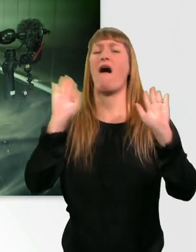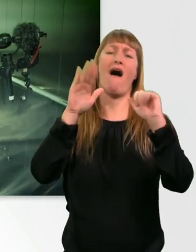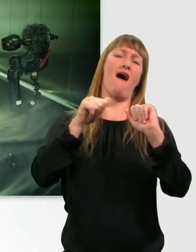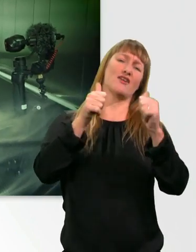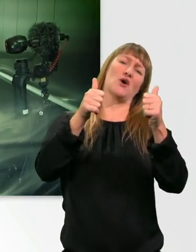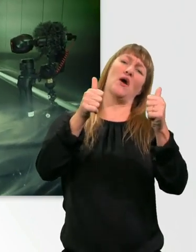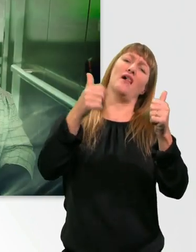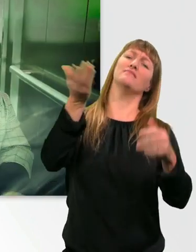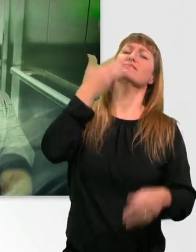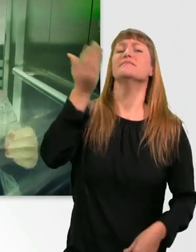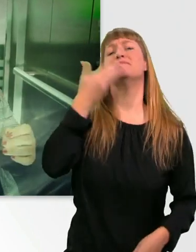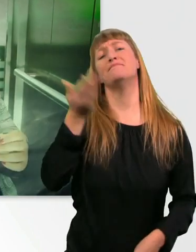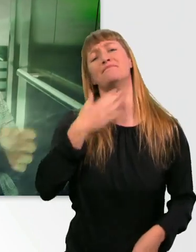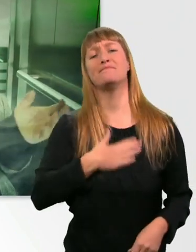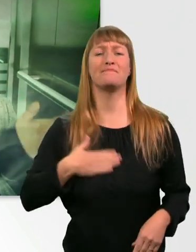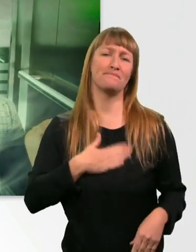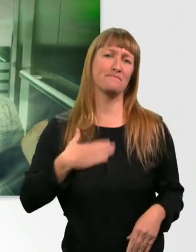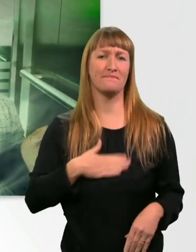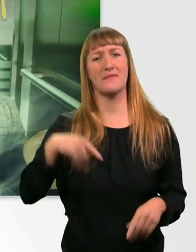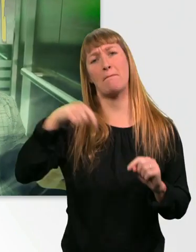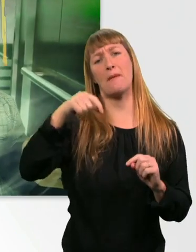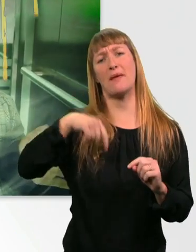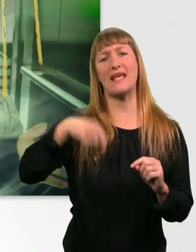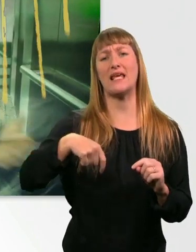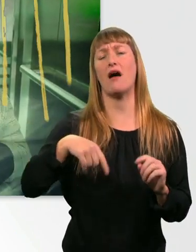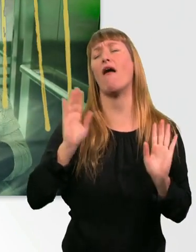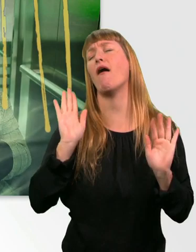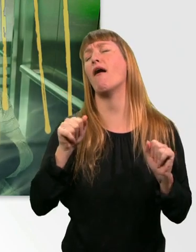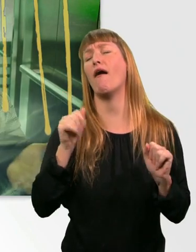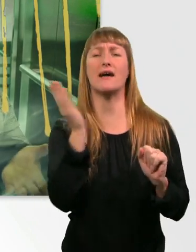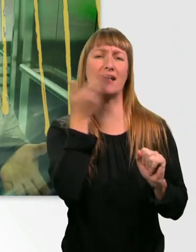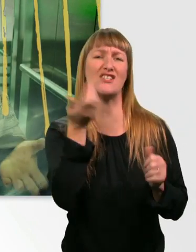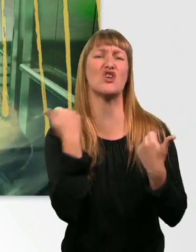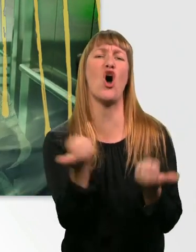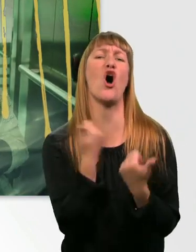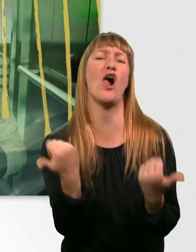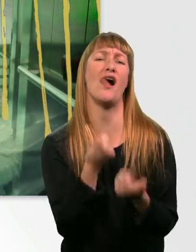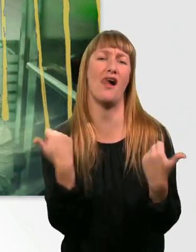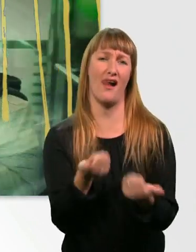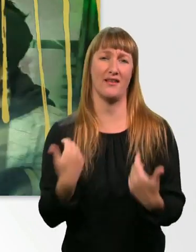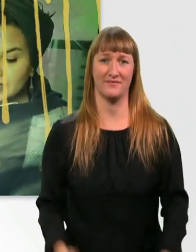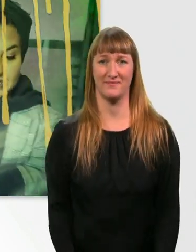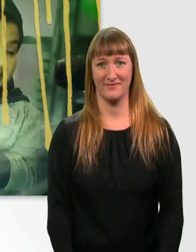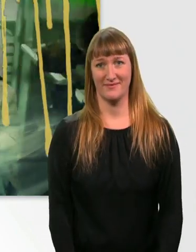Mh. Wenn ihr das riechen könntet. Das ist so toll. Mh, oh ja.